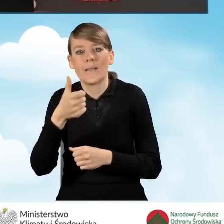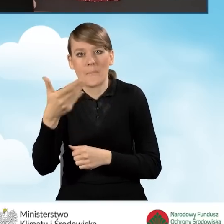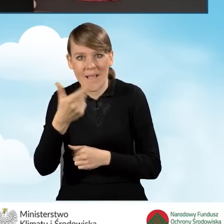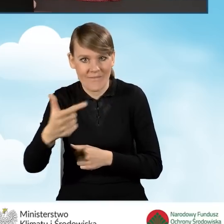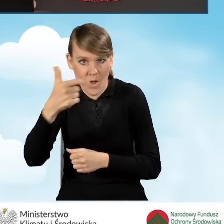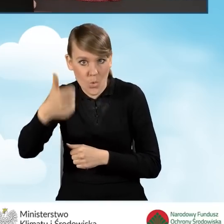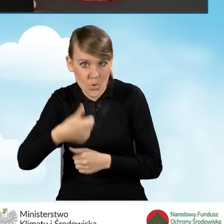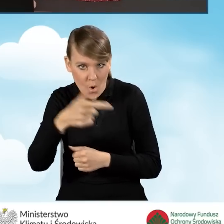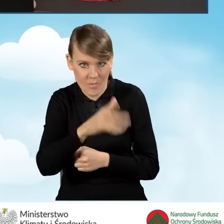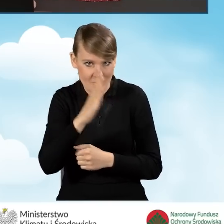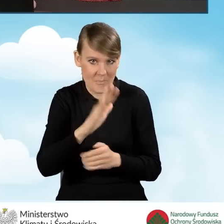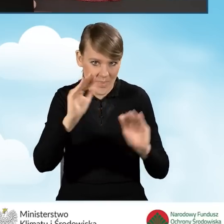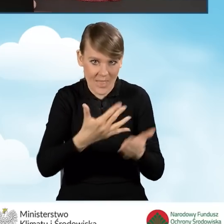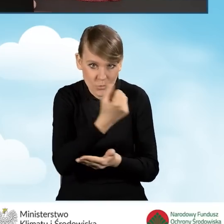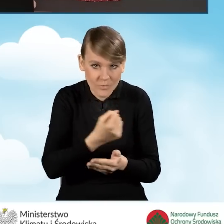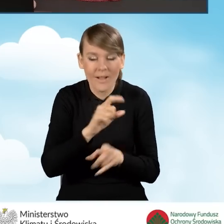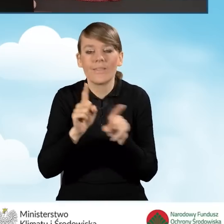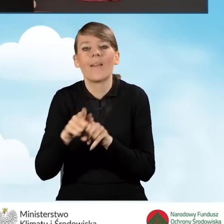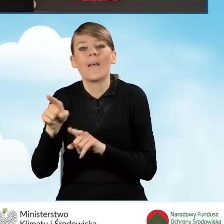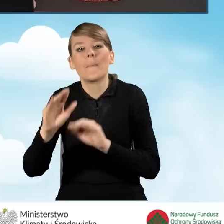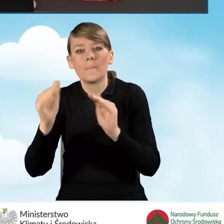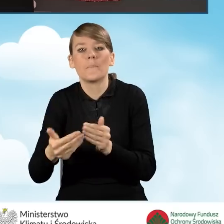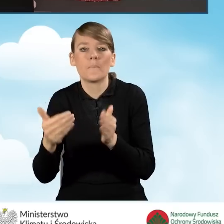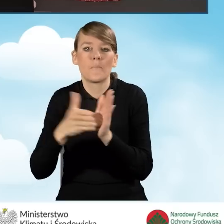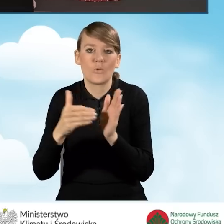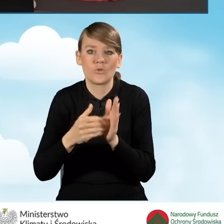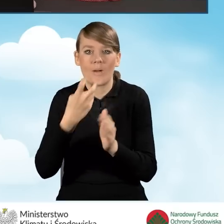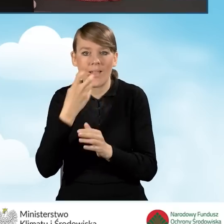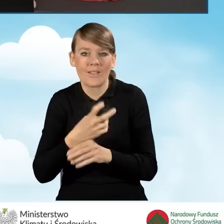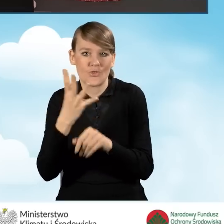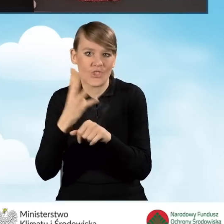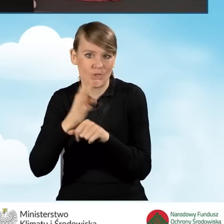bądź też zmniejszenie zapotrzebowania na energię użytkową o minimum 40%.